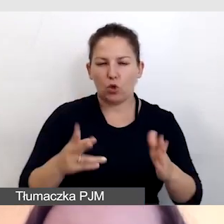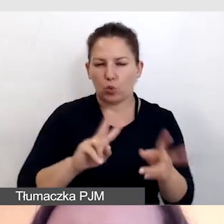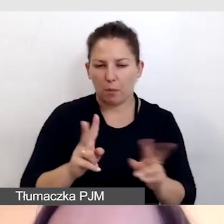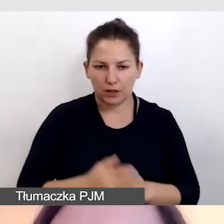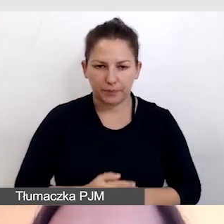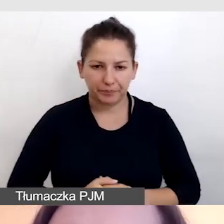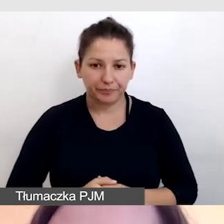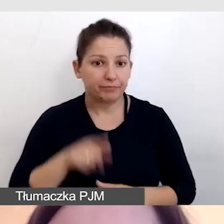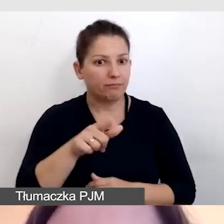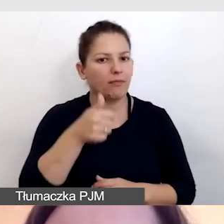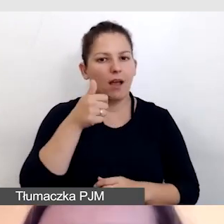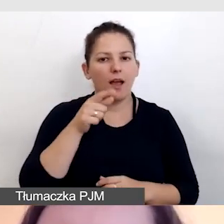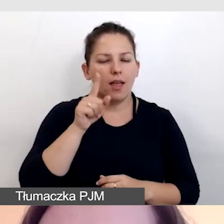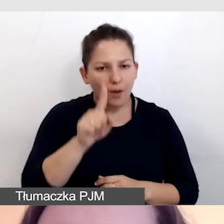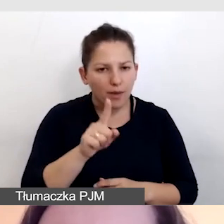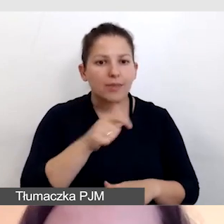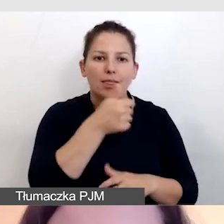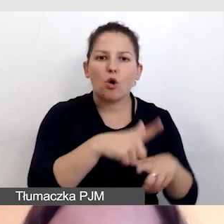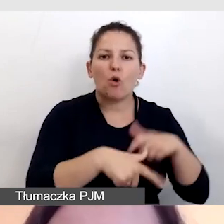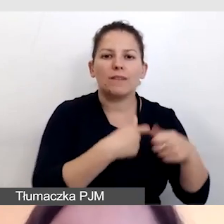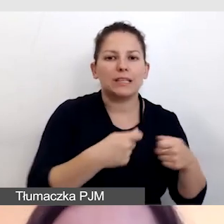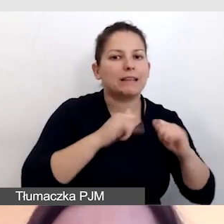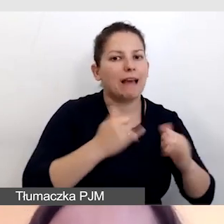To jest jedna z opcji, jak dostarczać tłumaczenie.